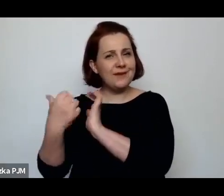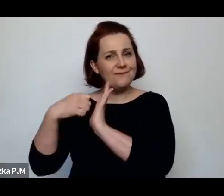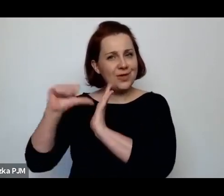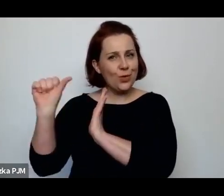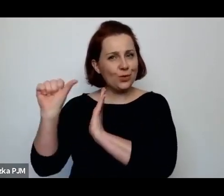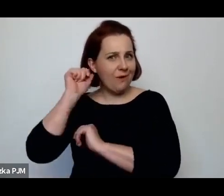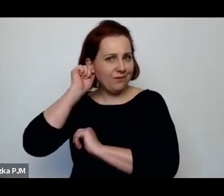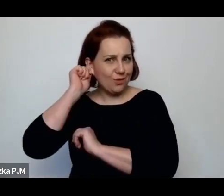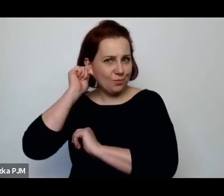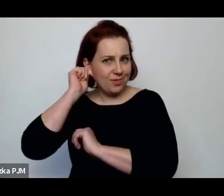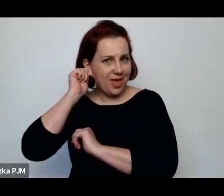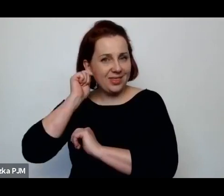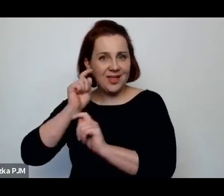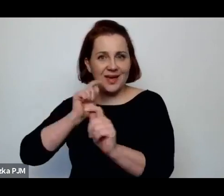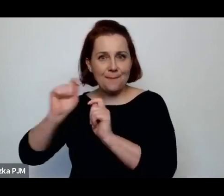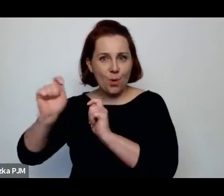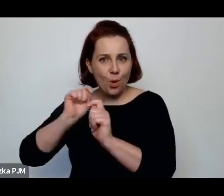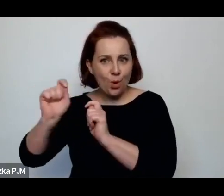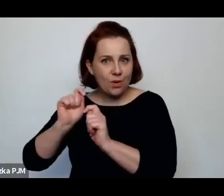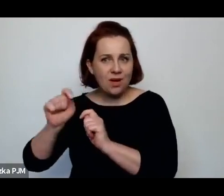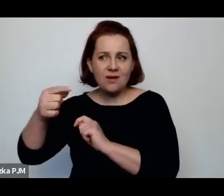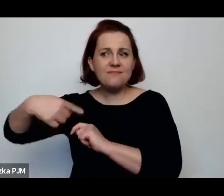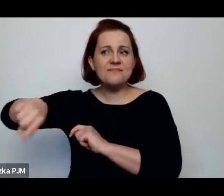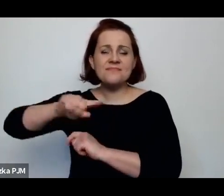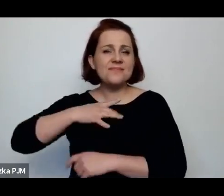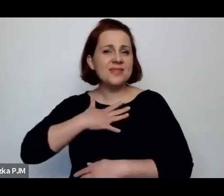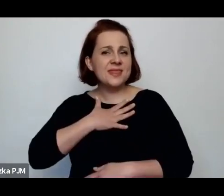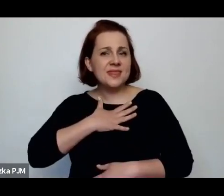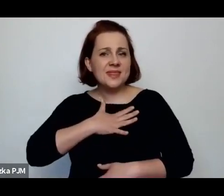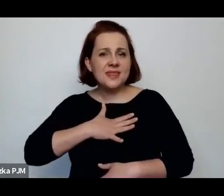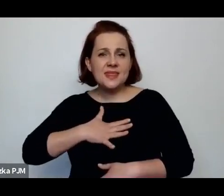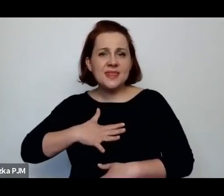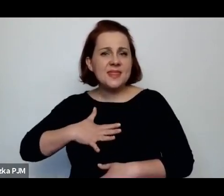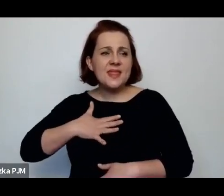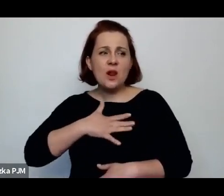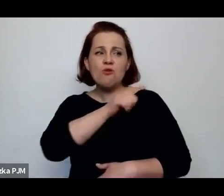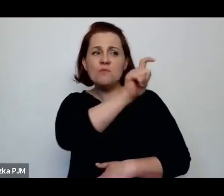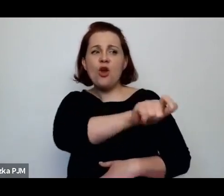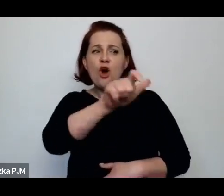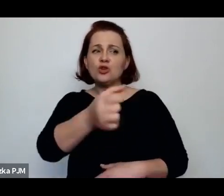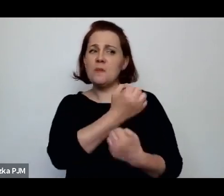którzy nie lubią swoich bohaterów – to jest bardzo rzadkie dlatego że